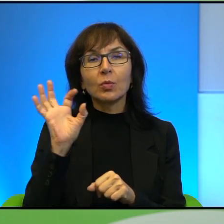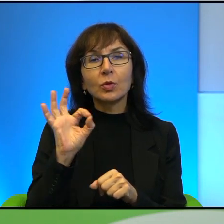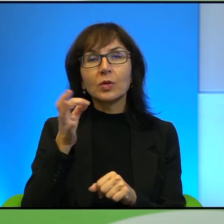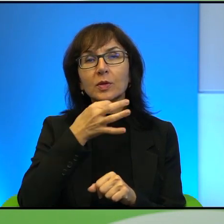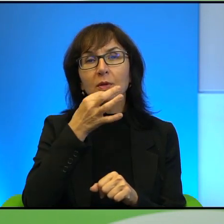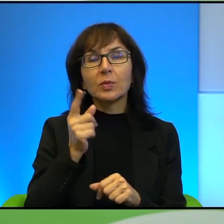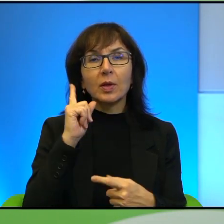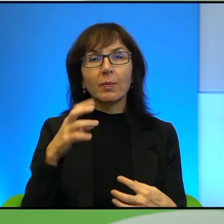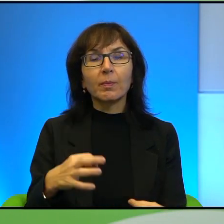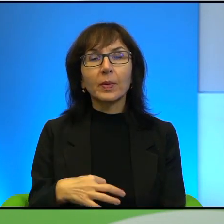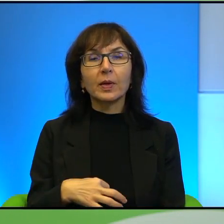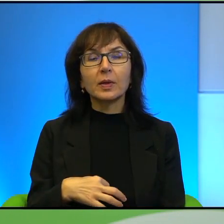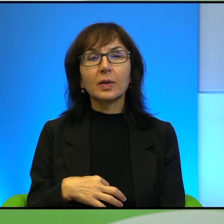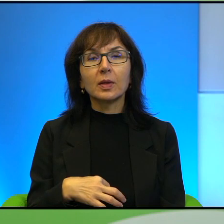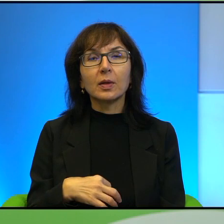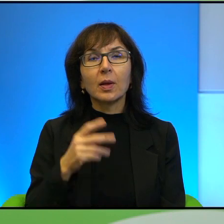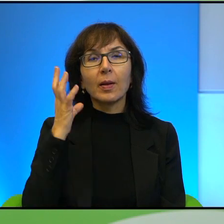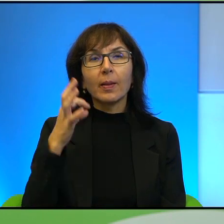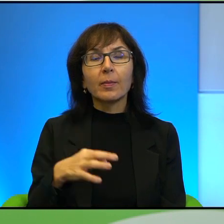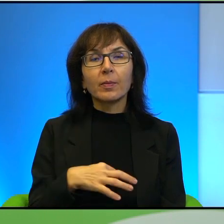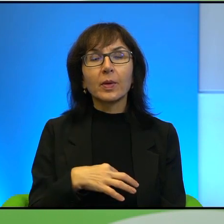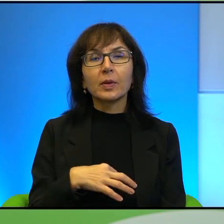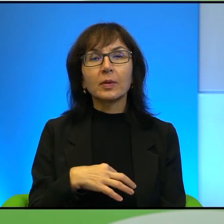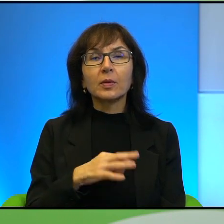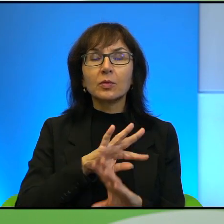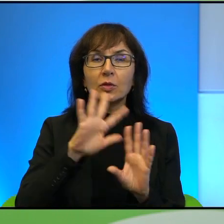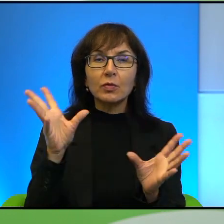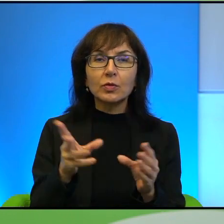bo Pan oddaje, bo generalnie we wszystkich swoich książkach odniosłam takie